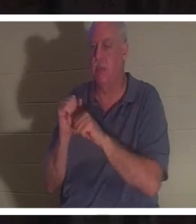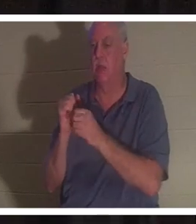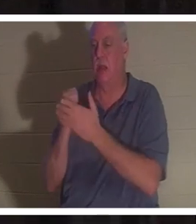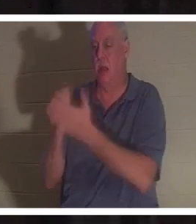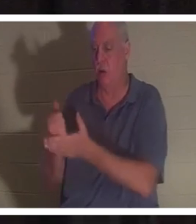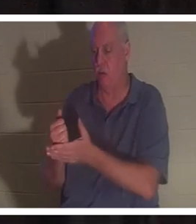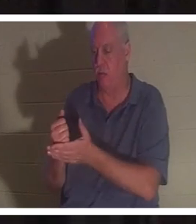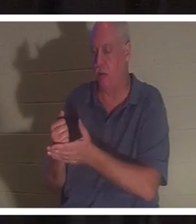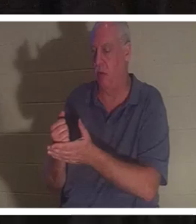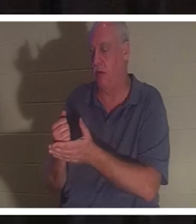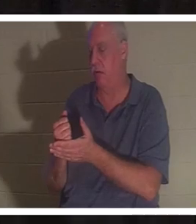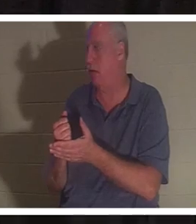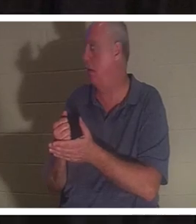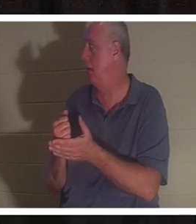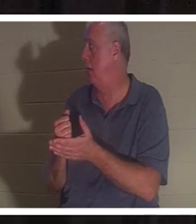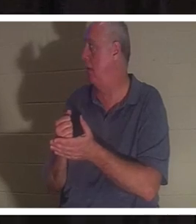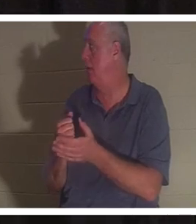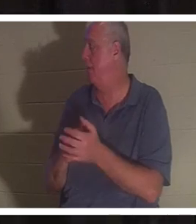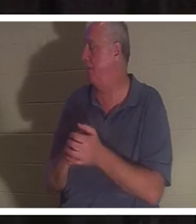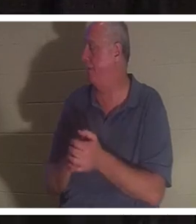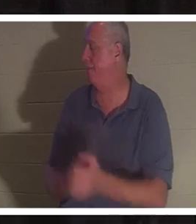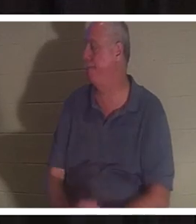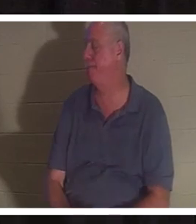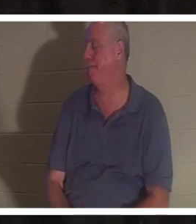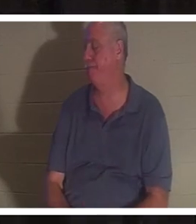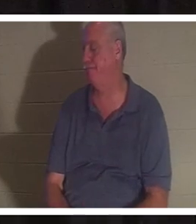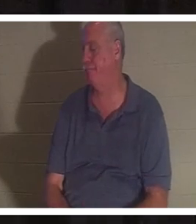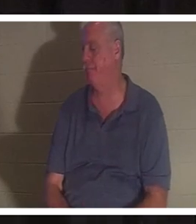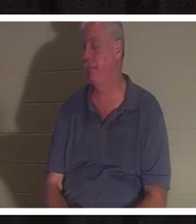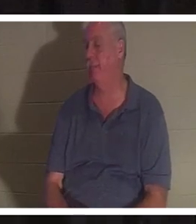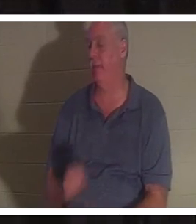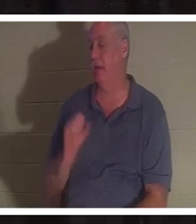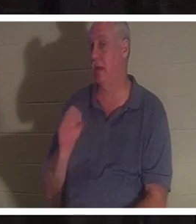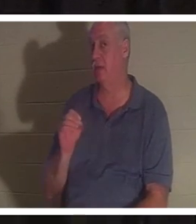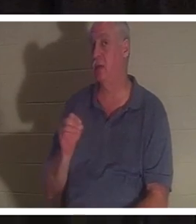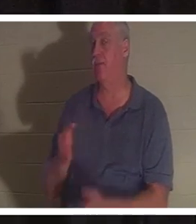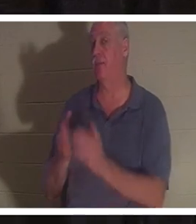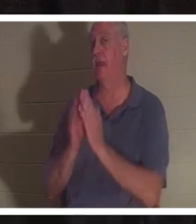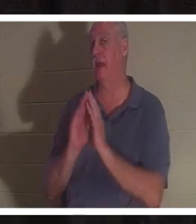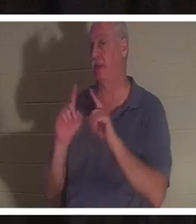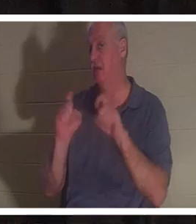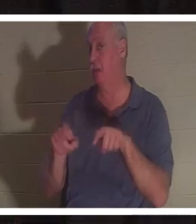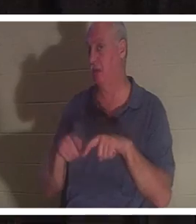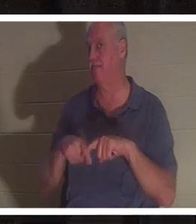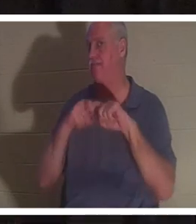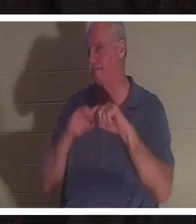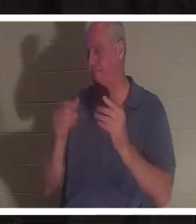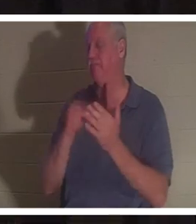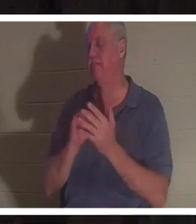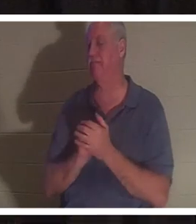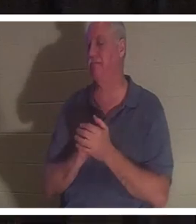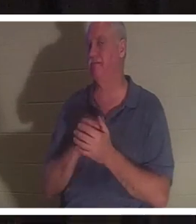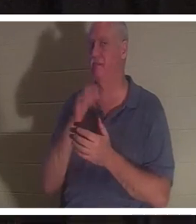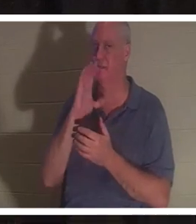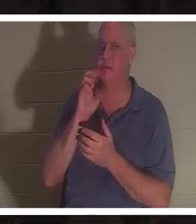, j'en suis sûr. Permettez-moi de vous poser une question. Prendre une pause. Je vais boire un verre d'eau. Répondez à